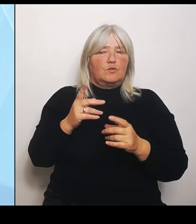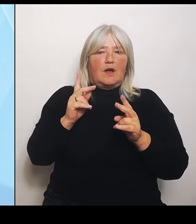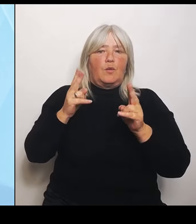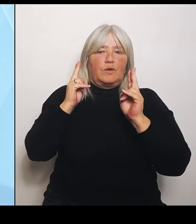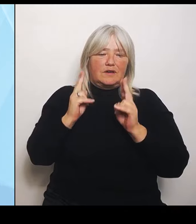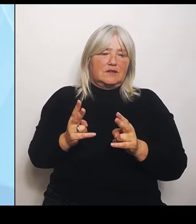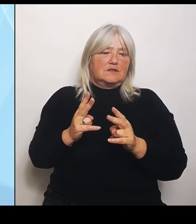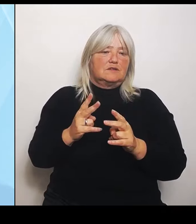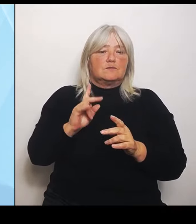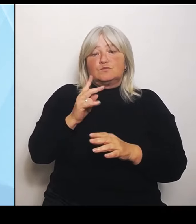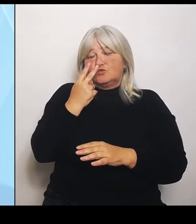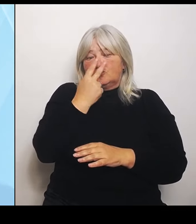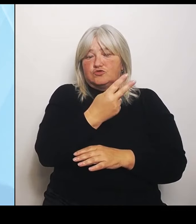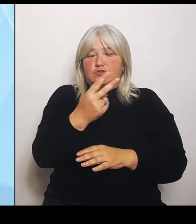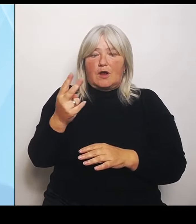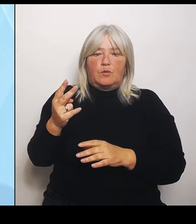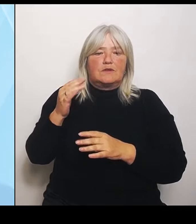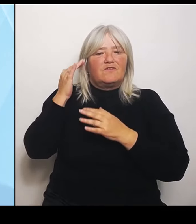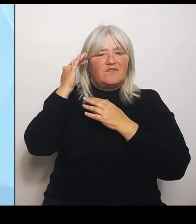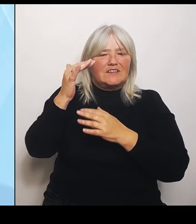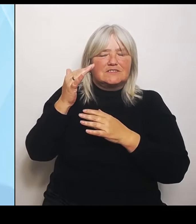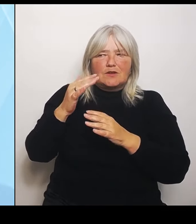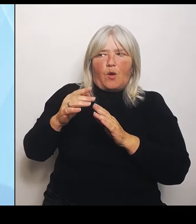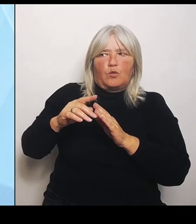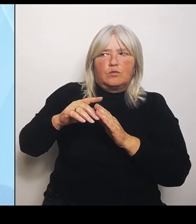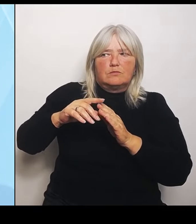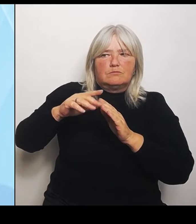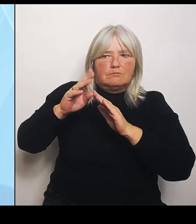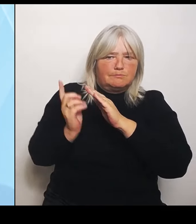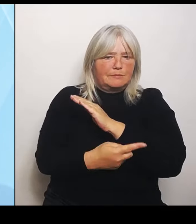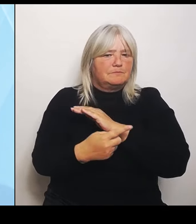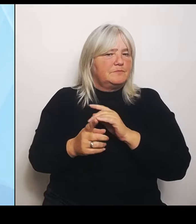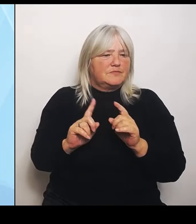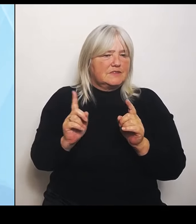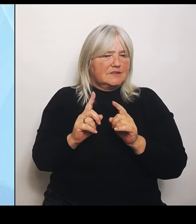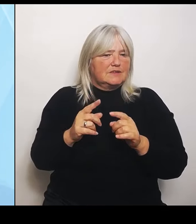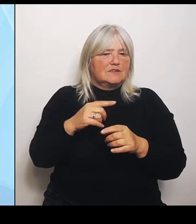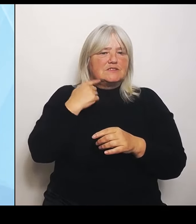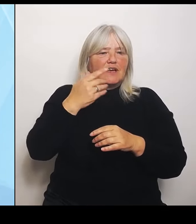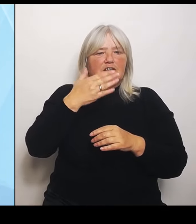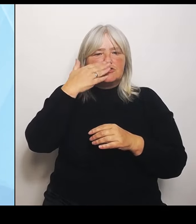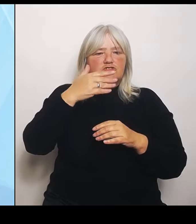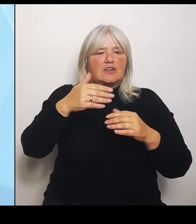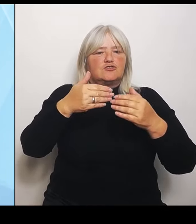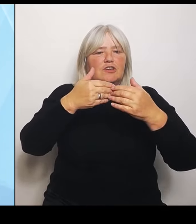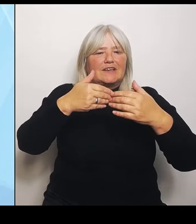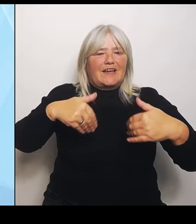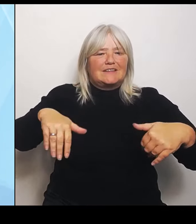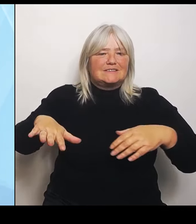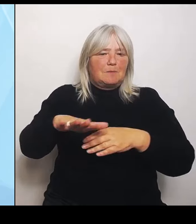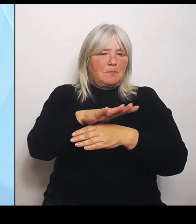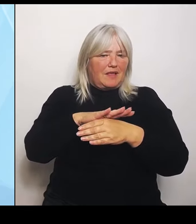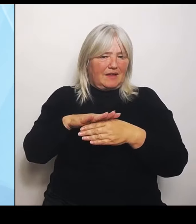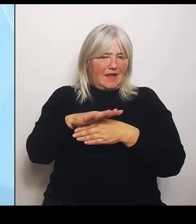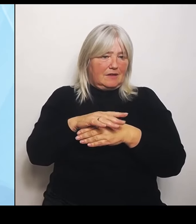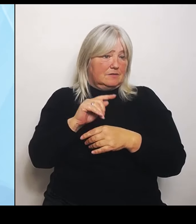Sie sprechen den tschechischen Grenzbereich auch an, auch da, dass man dort einfach auch schaut, wie können wir uns dort absichern?